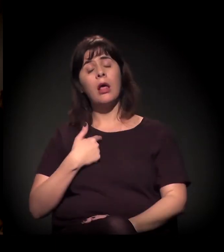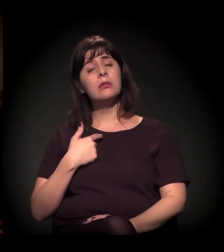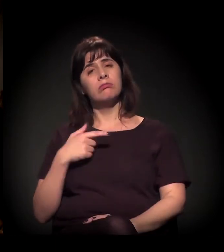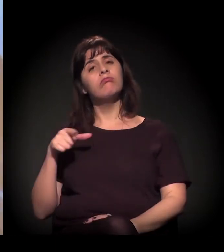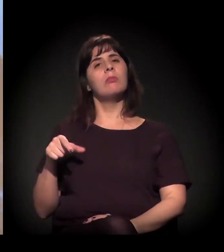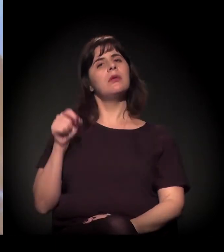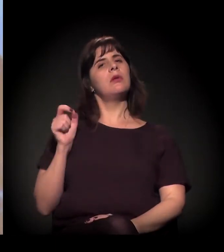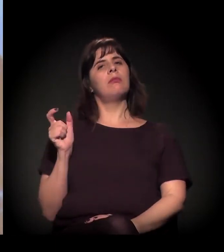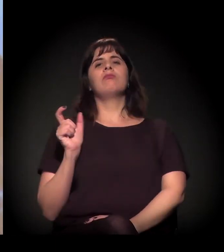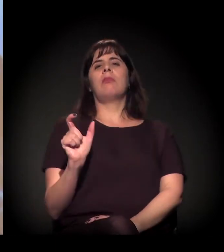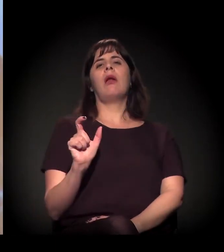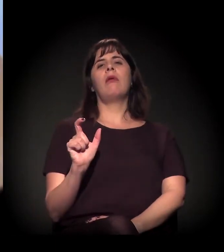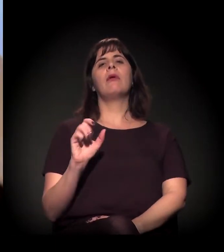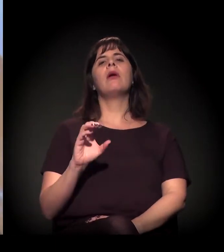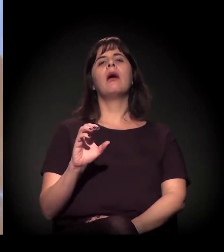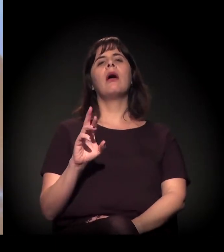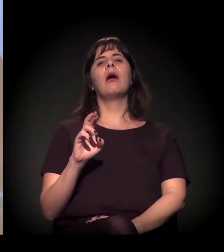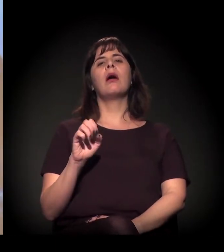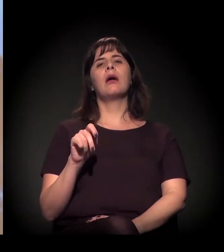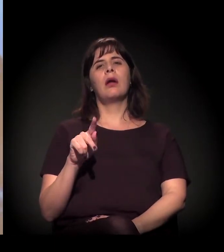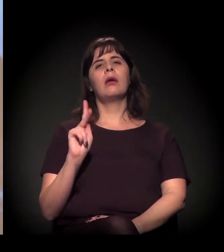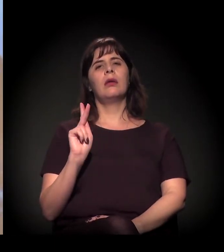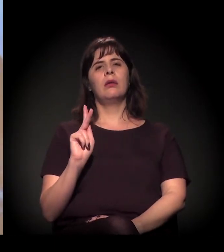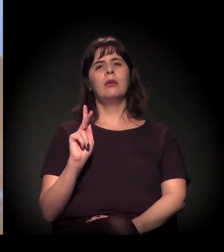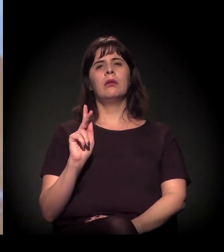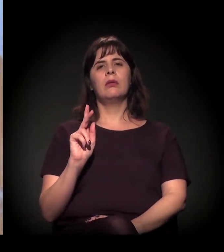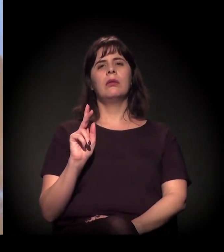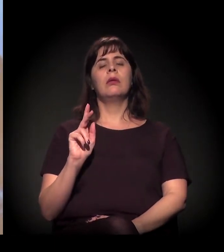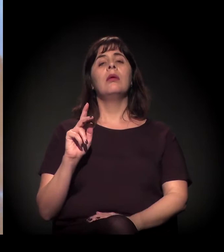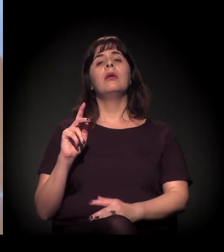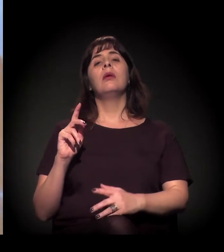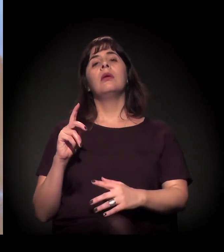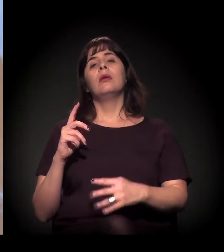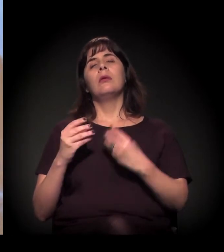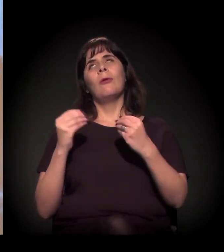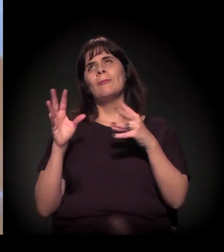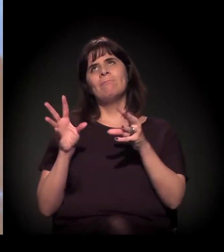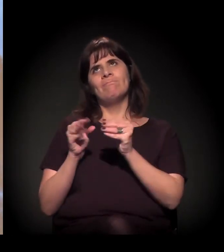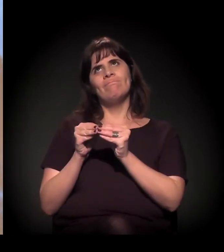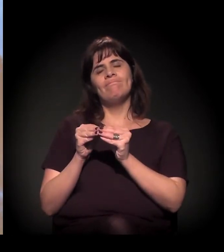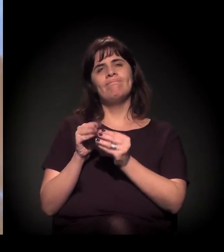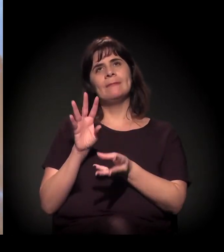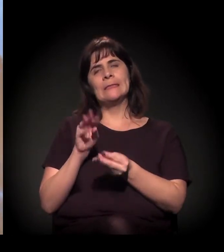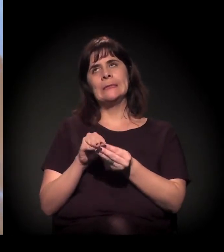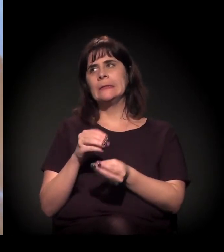Eu acho que tem... Vou tentar resumir um pouco.